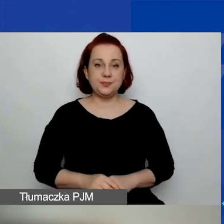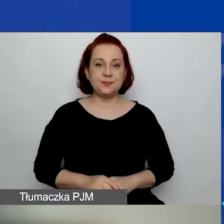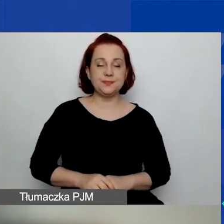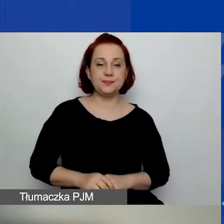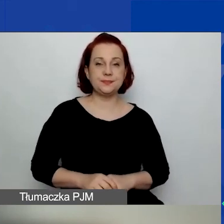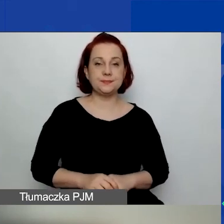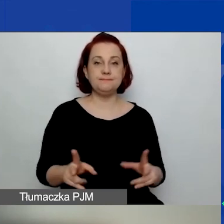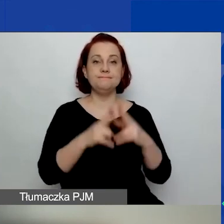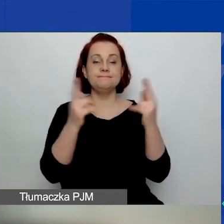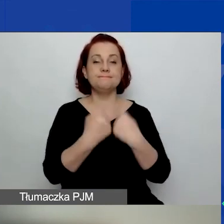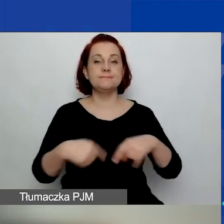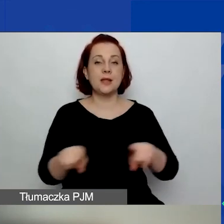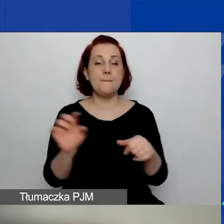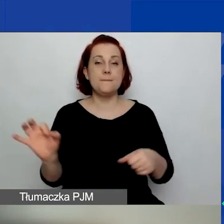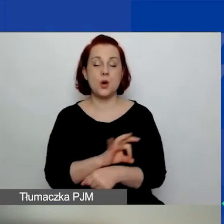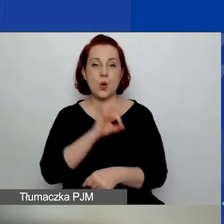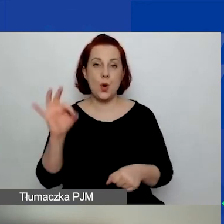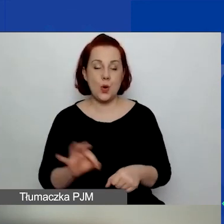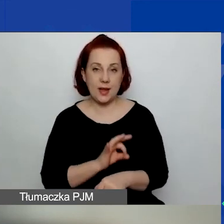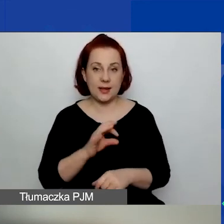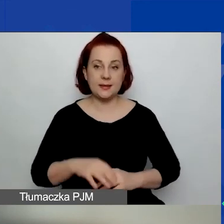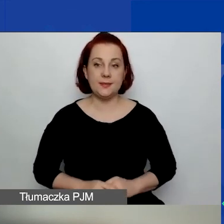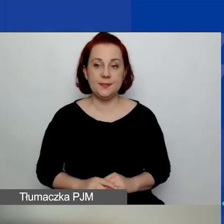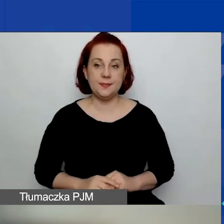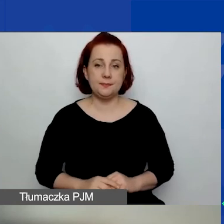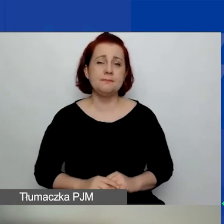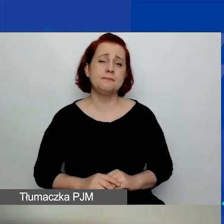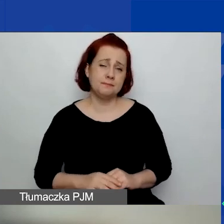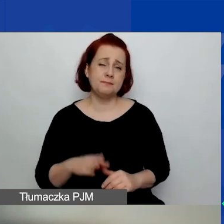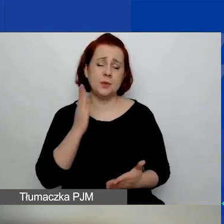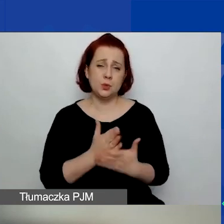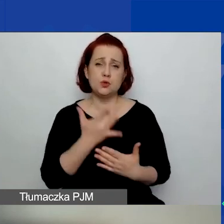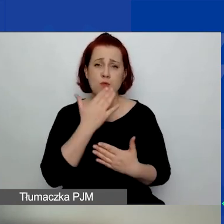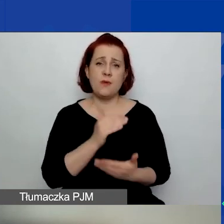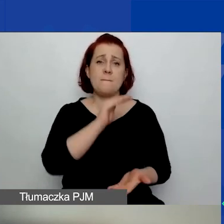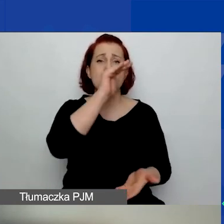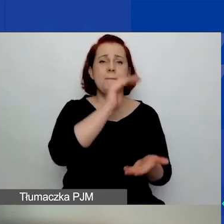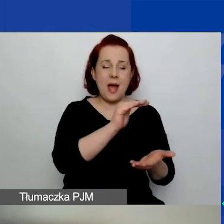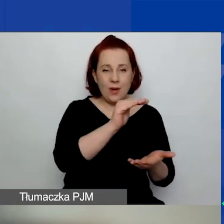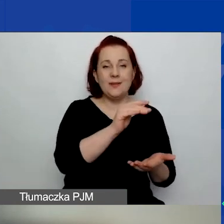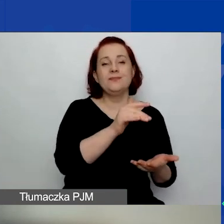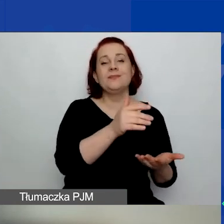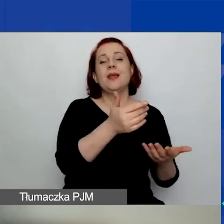Okres realizacji projektów. Tak jak mówiłam, małe granty od 6 do 15 miesięcy.